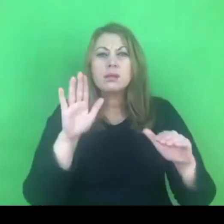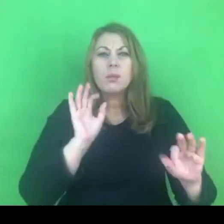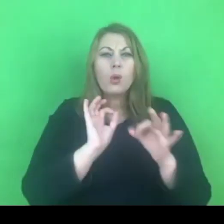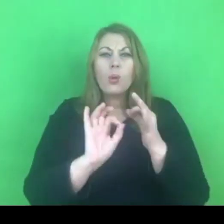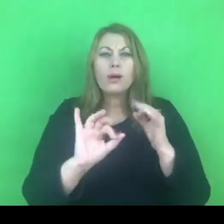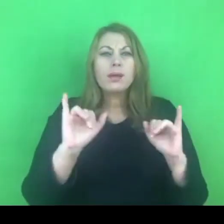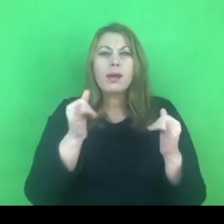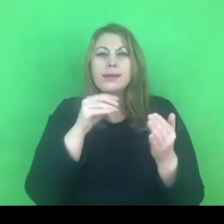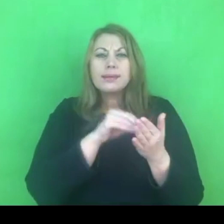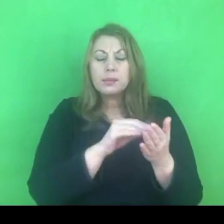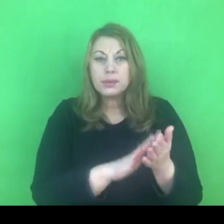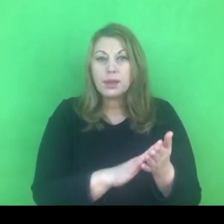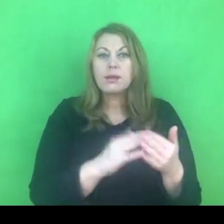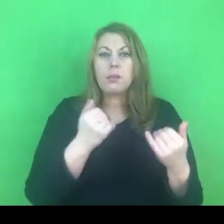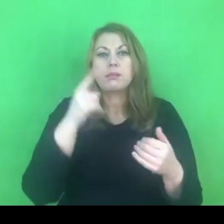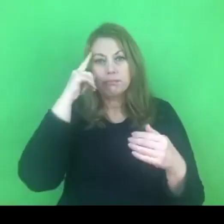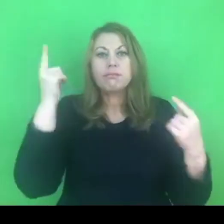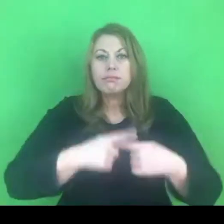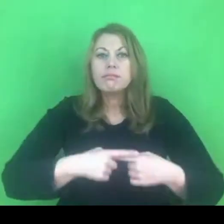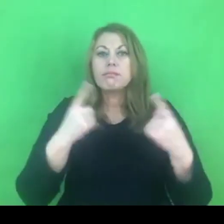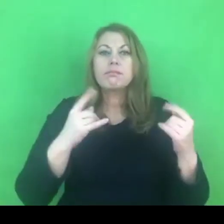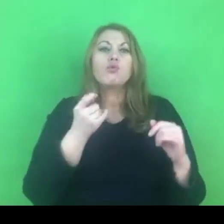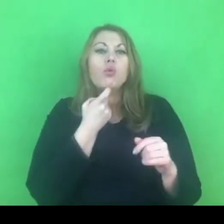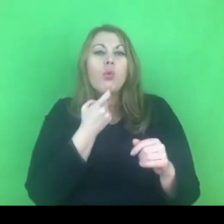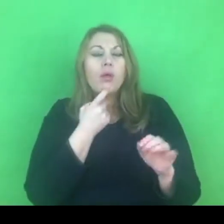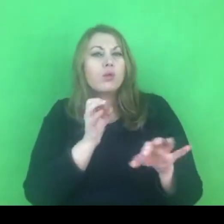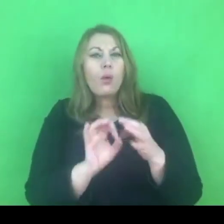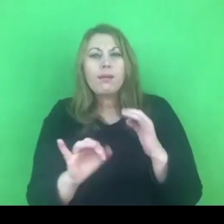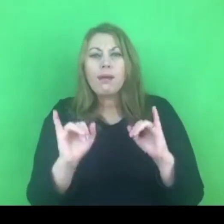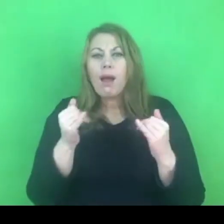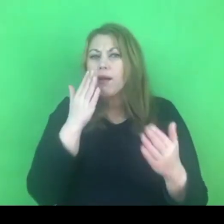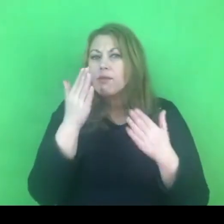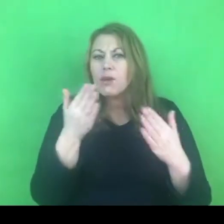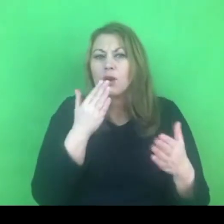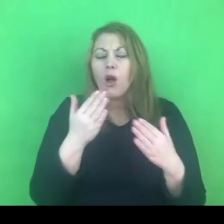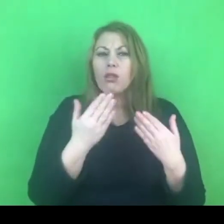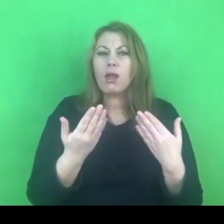żebyście też mieli jasność, co do brzmienia przepisów tam zawartych.